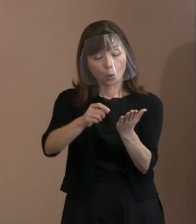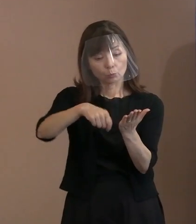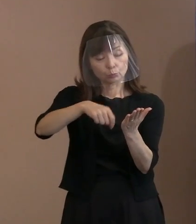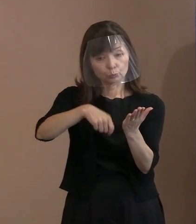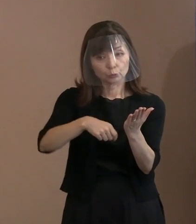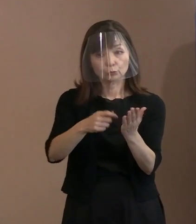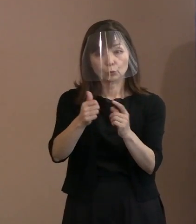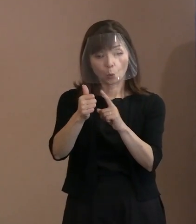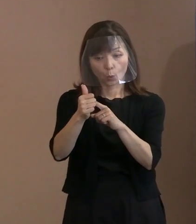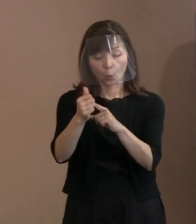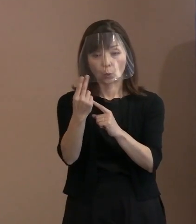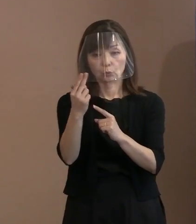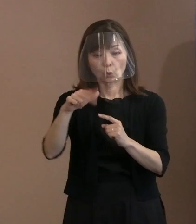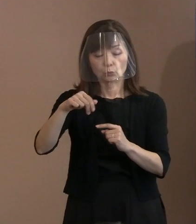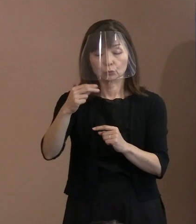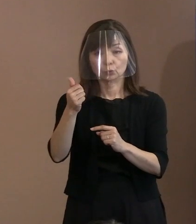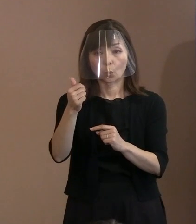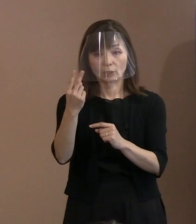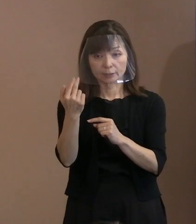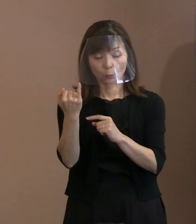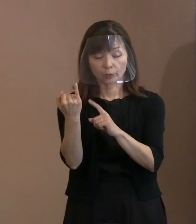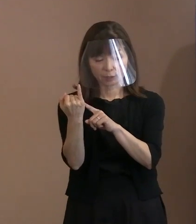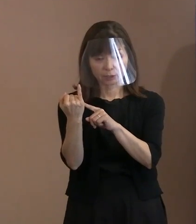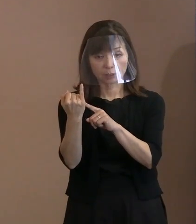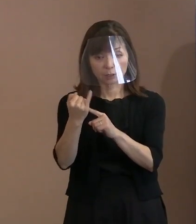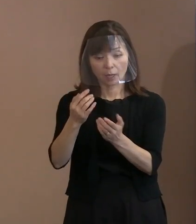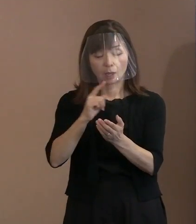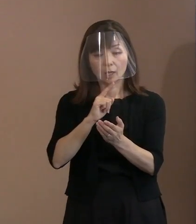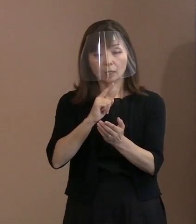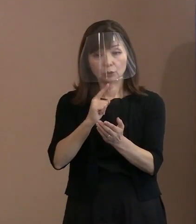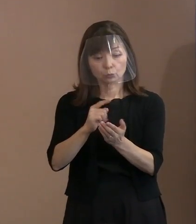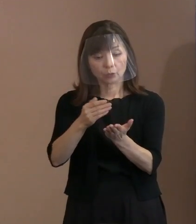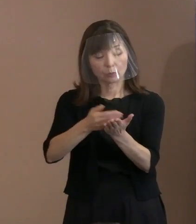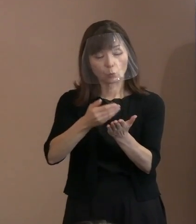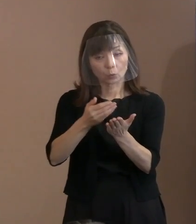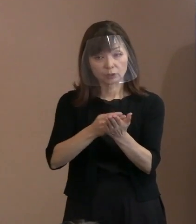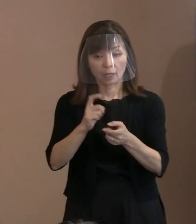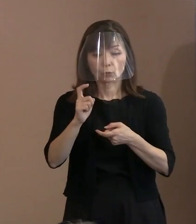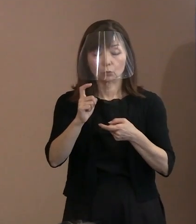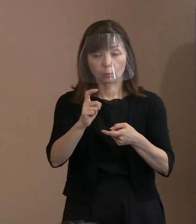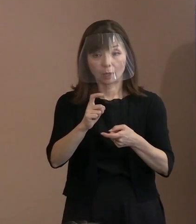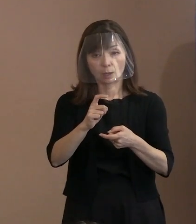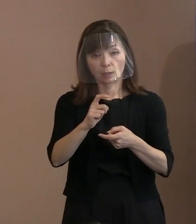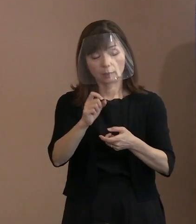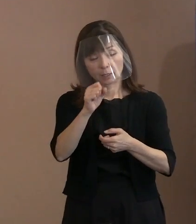引用してはどうかと言われたので､ どんな言葉なんですかということで